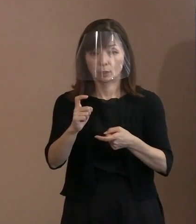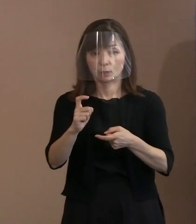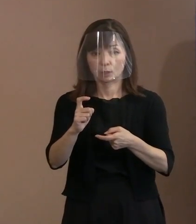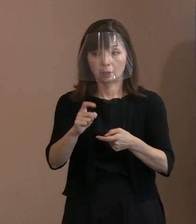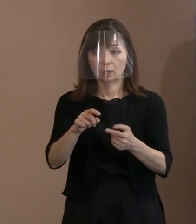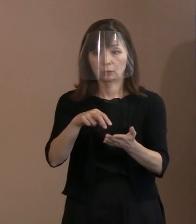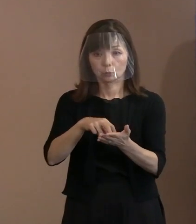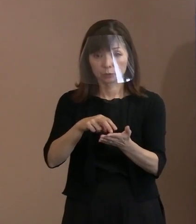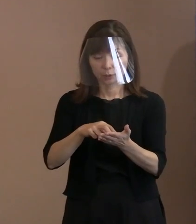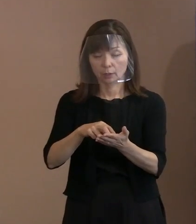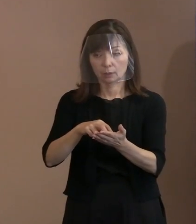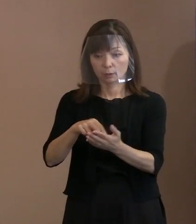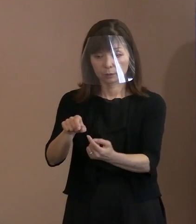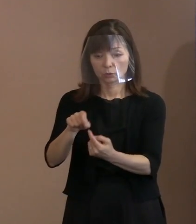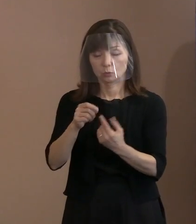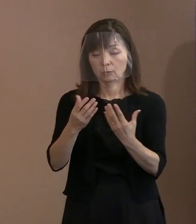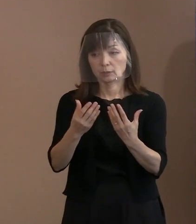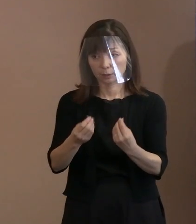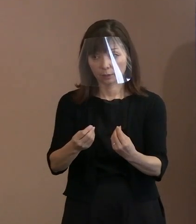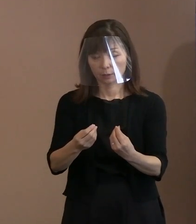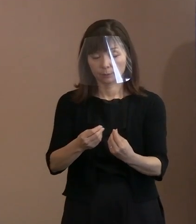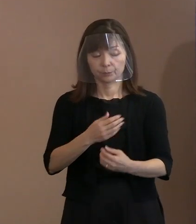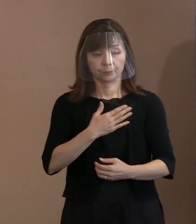(記者)なるほど､分かりました｡